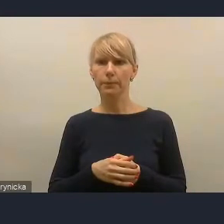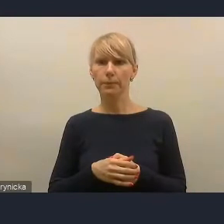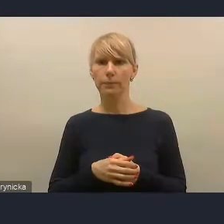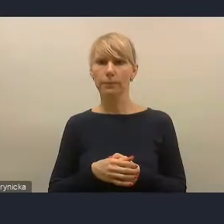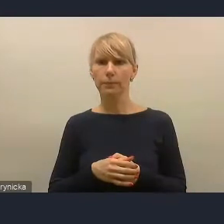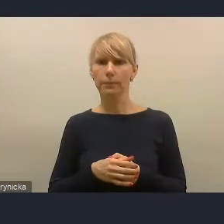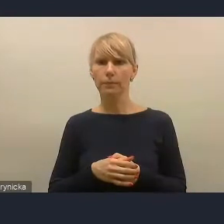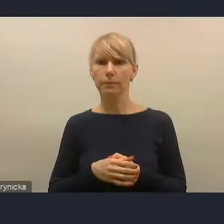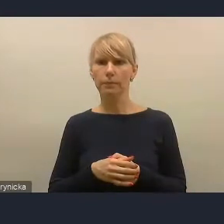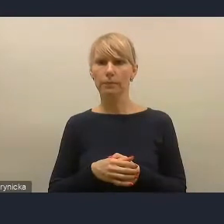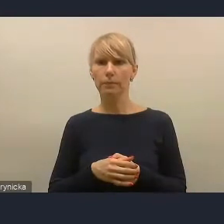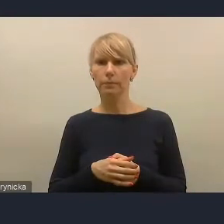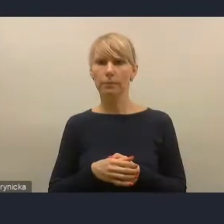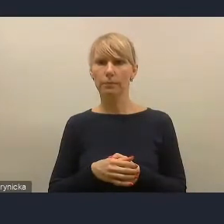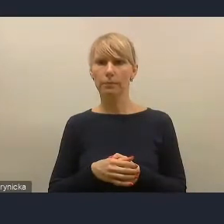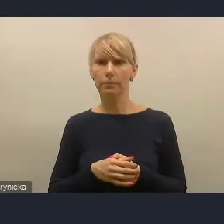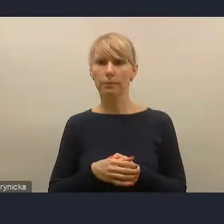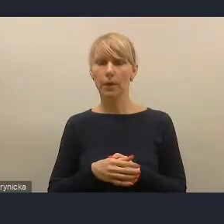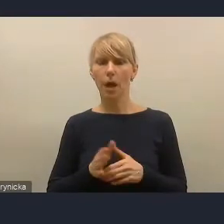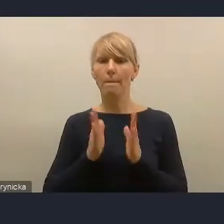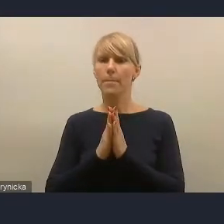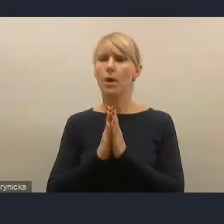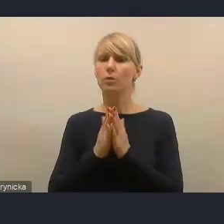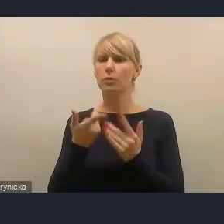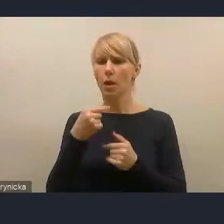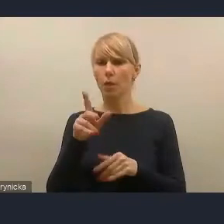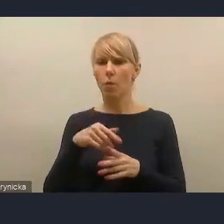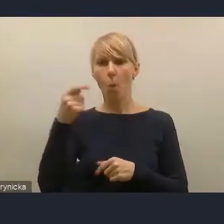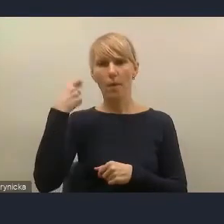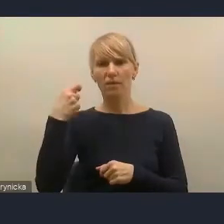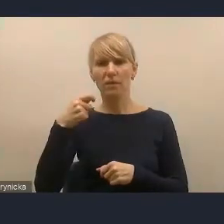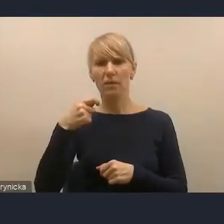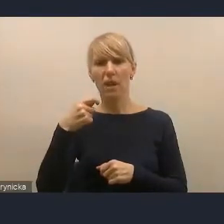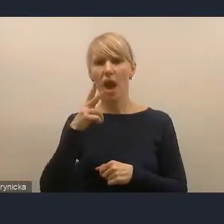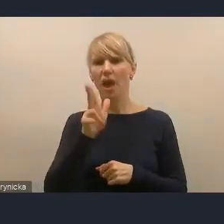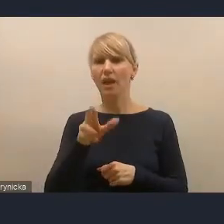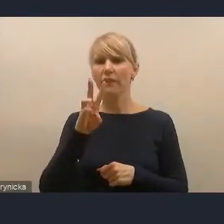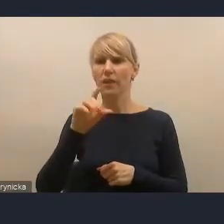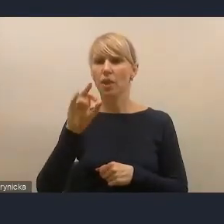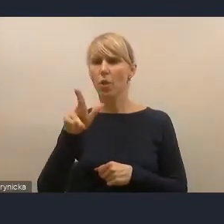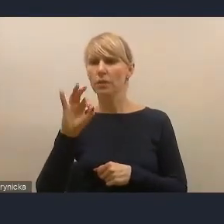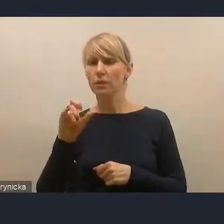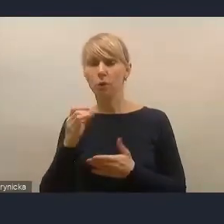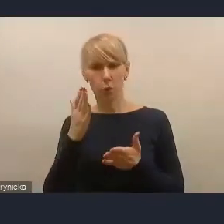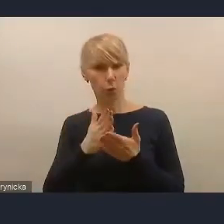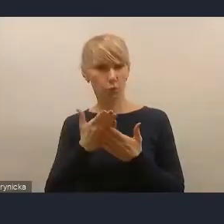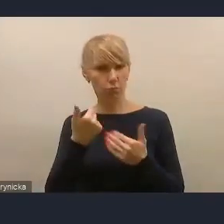Poprośmy pana prezydenta Kinastowskiego o to, żeby włączył mikrofon i kamerę, bo w tej chwili chyba technicznie powinno to już być możliwe.